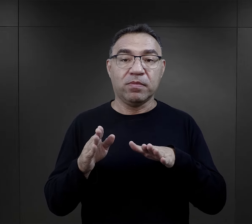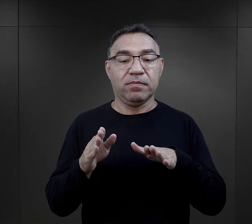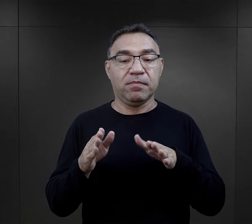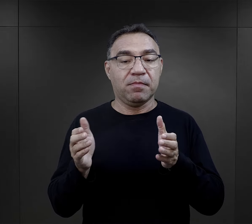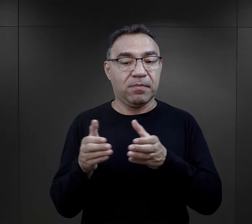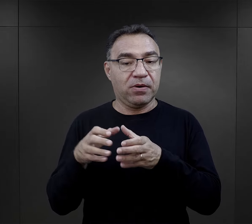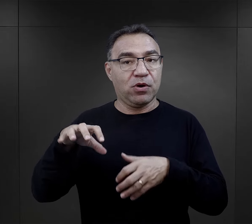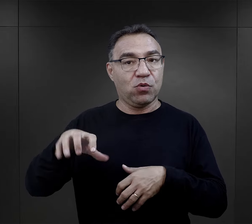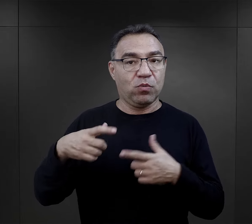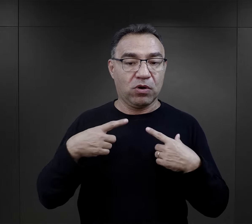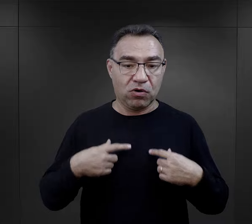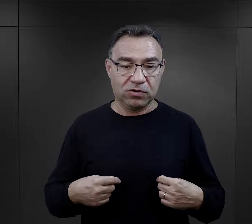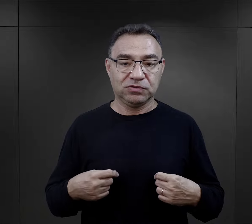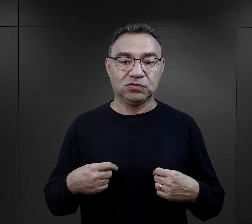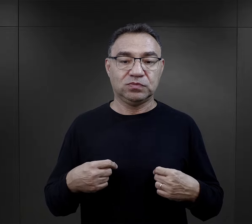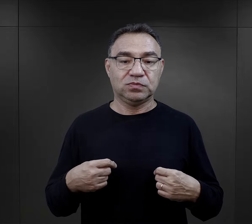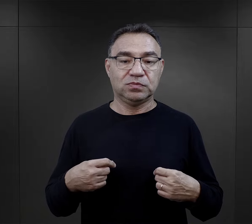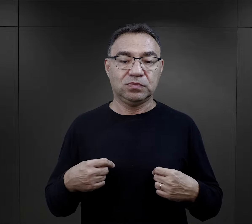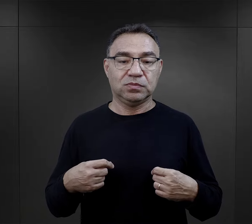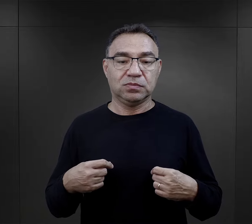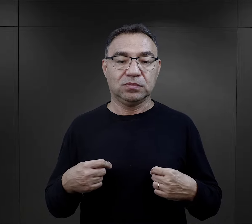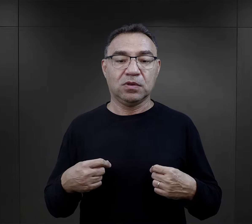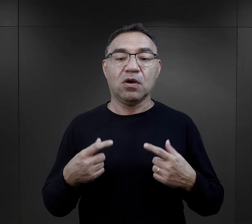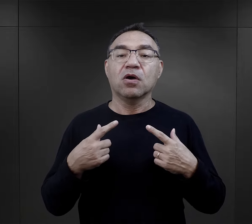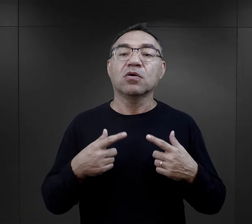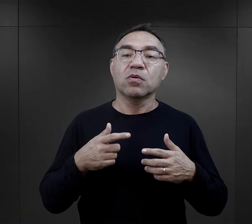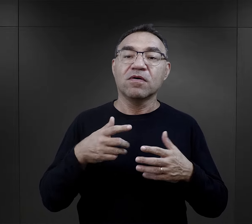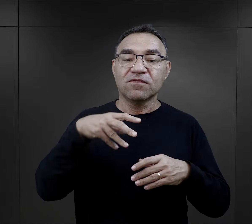Podobnie taka nieduża grupa w obozie,